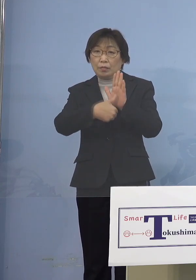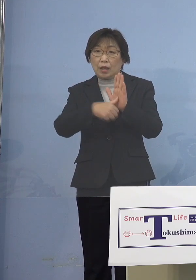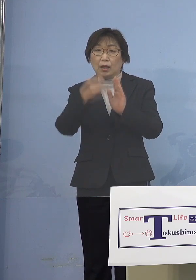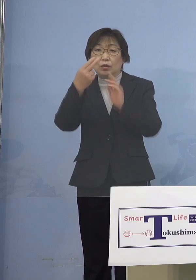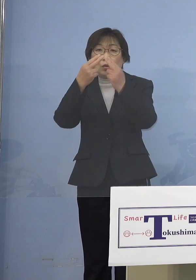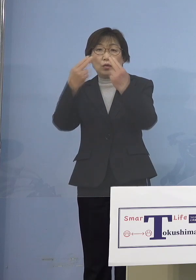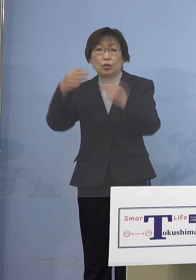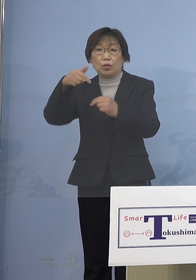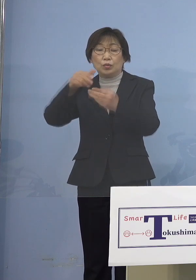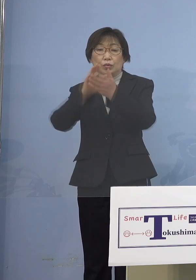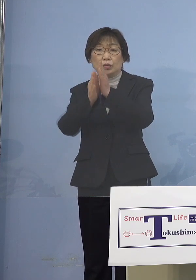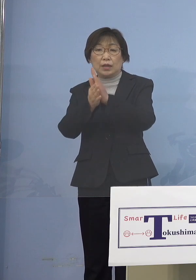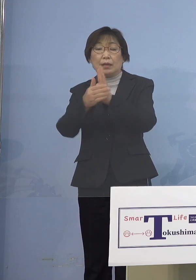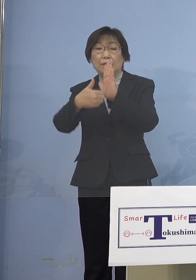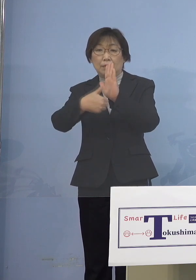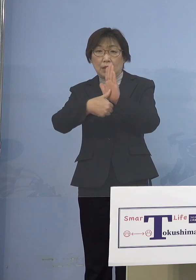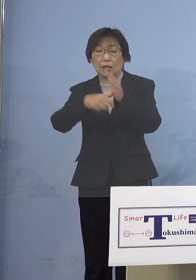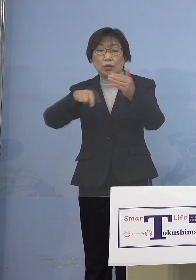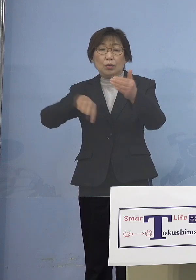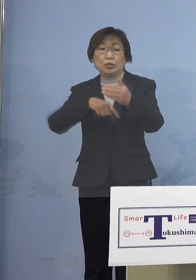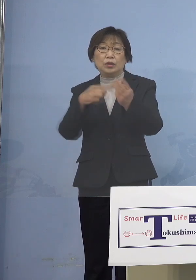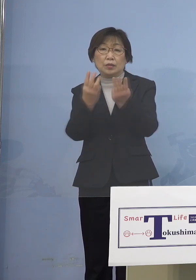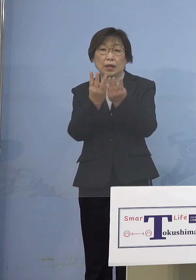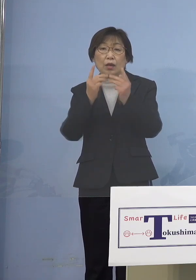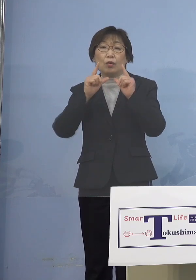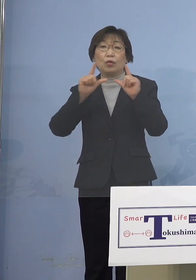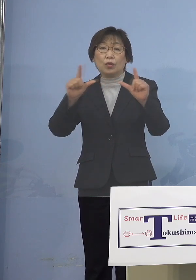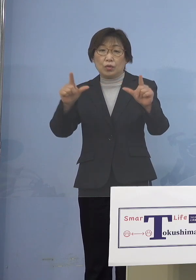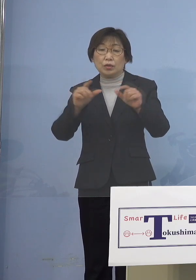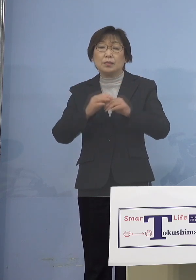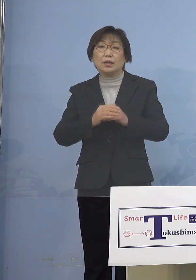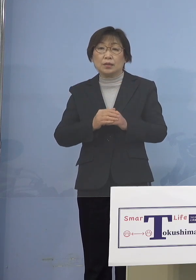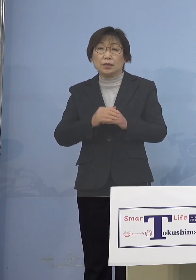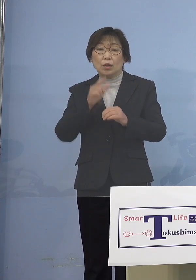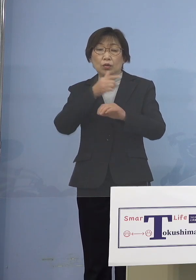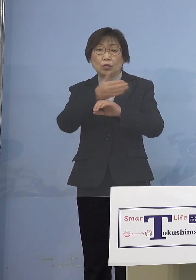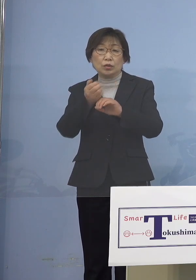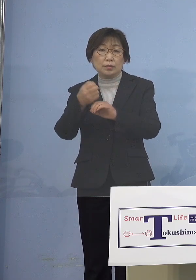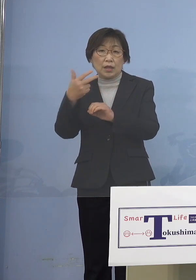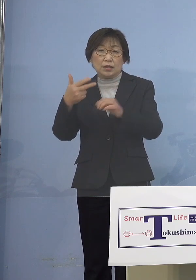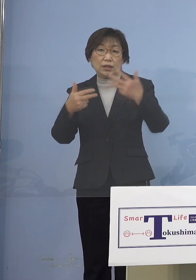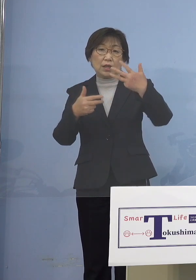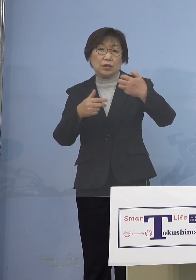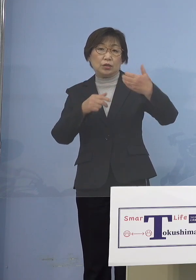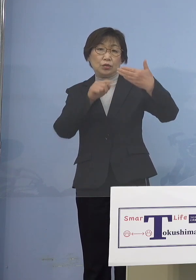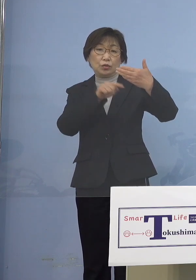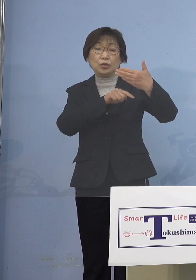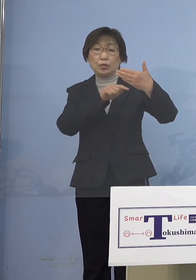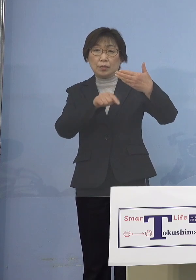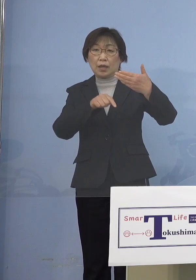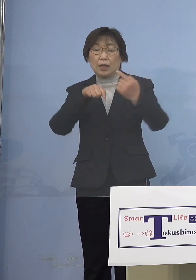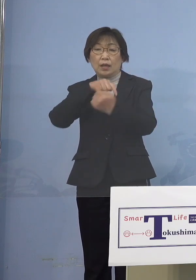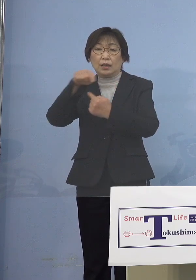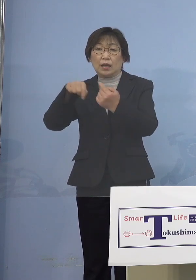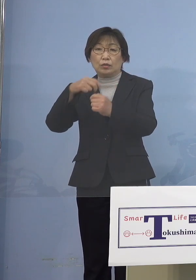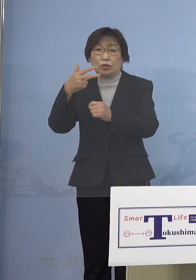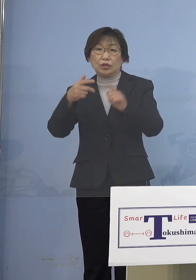内訳を公表させていただきます 徳島市89名、鳴門市15名